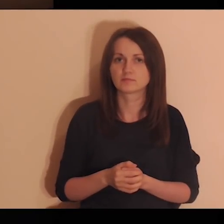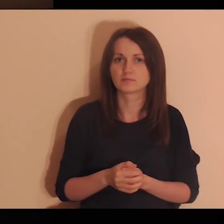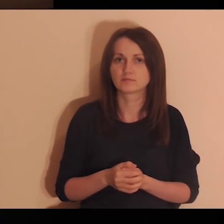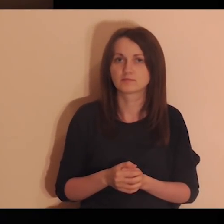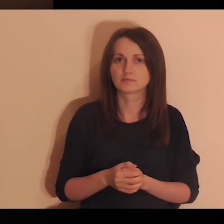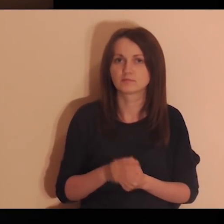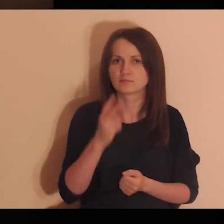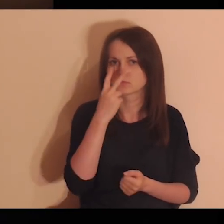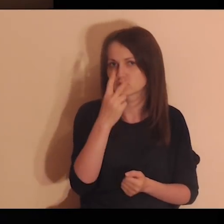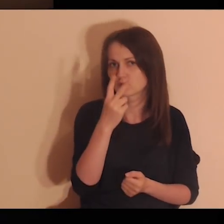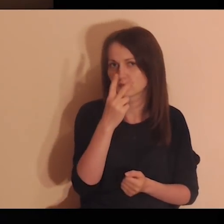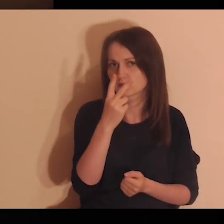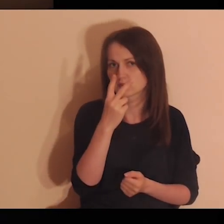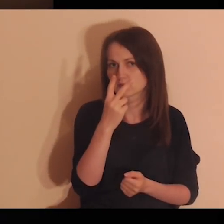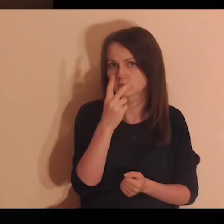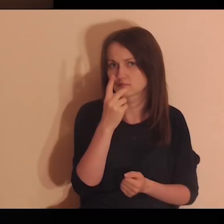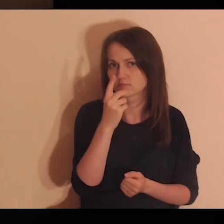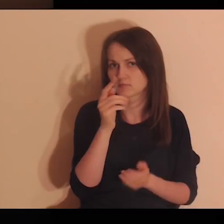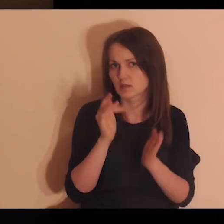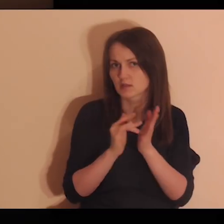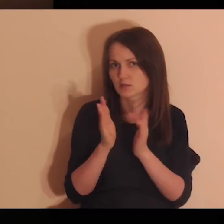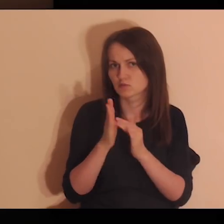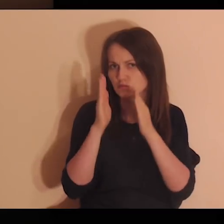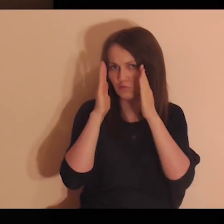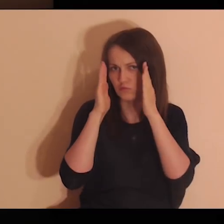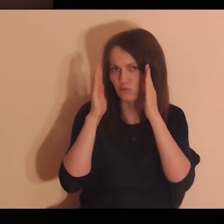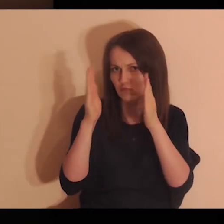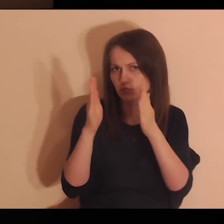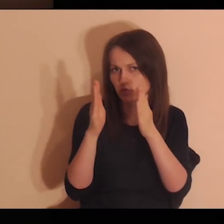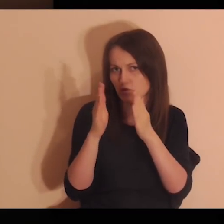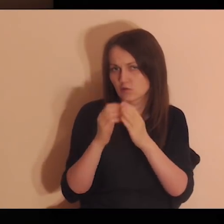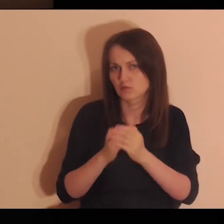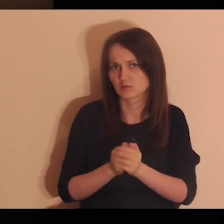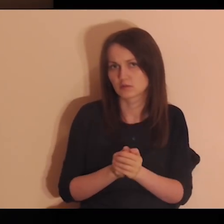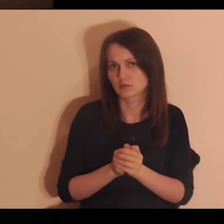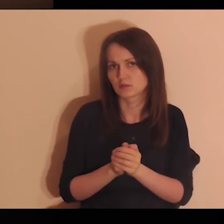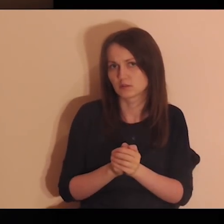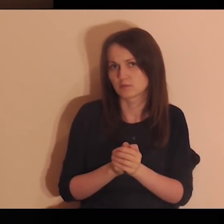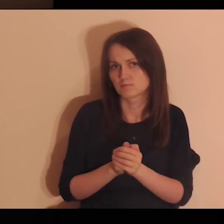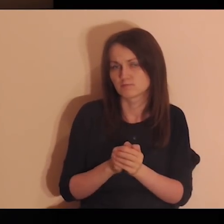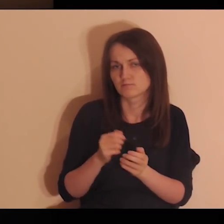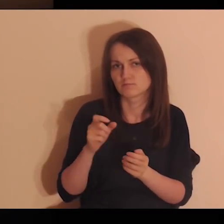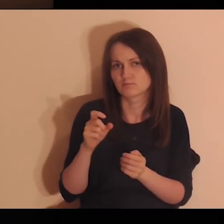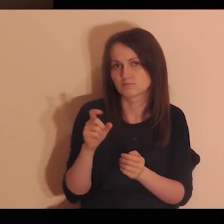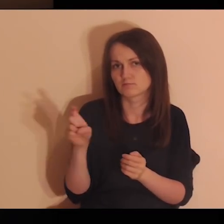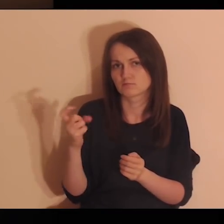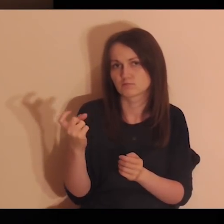Popatrz na Jego skupione oczy, które wędrują za twoim tokiem rozumowania.